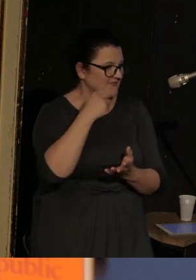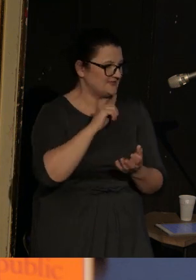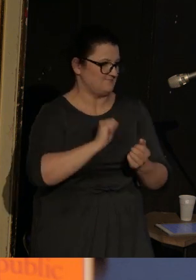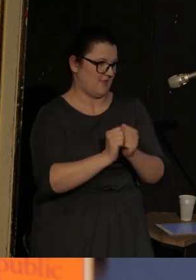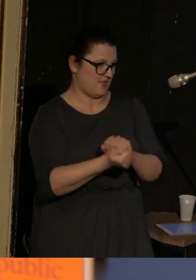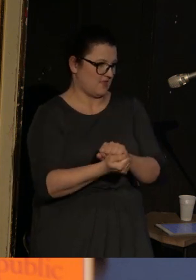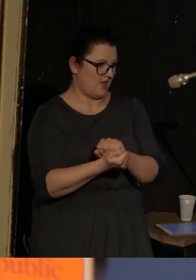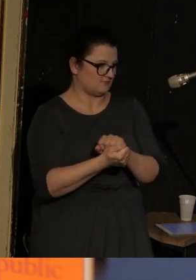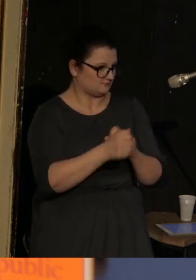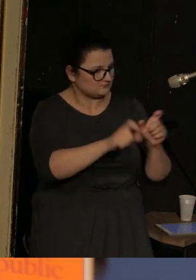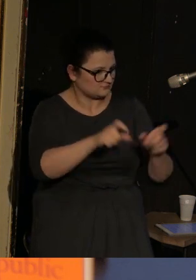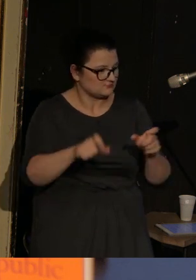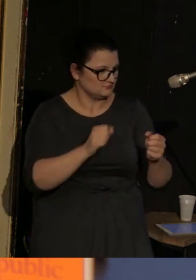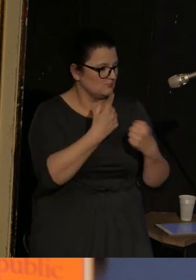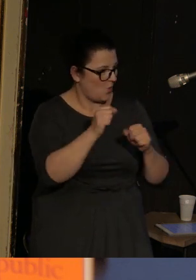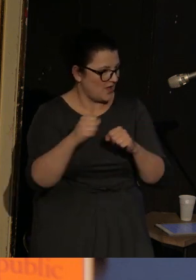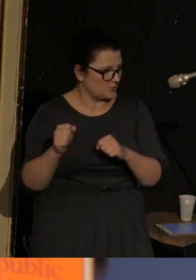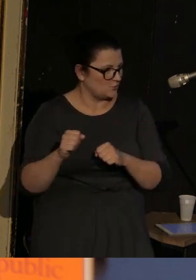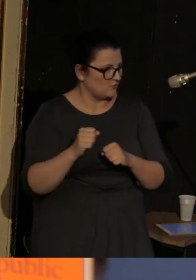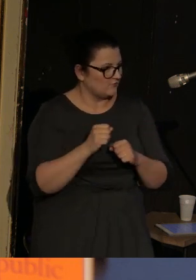Dokonuje zauważalnych i niezauważalnych przesunięć.